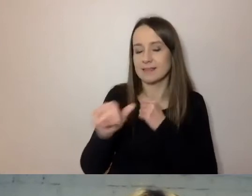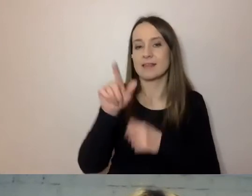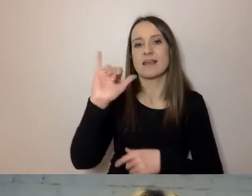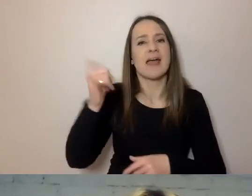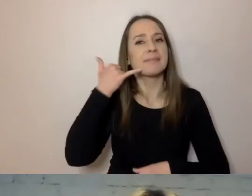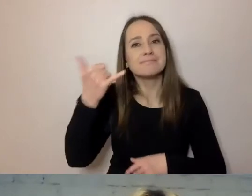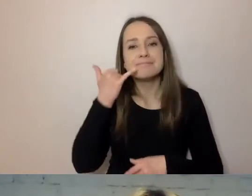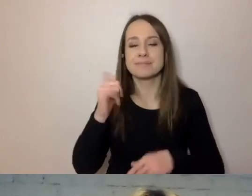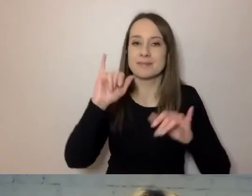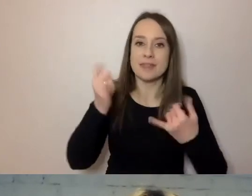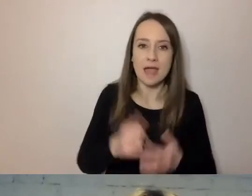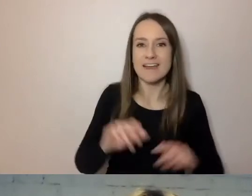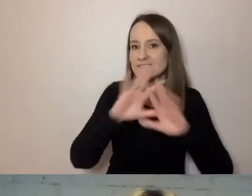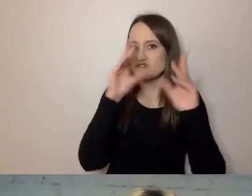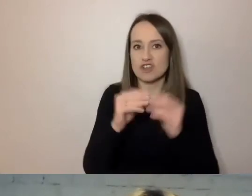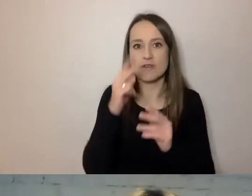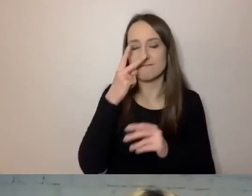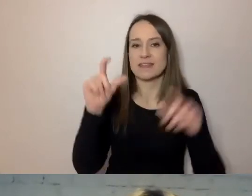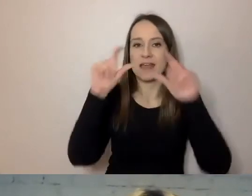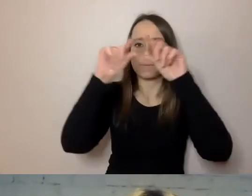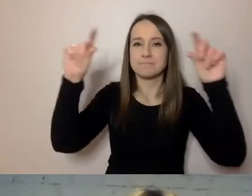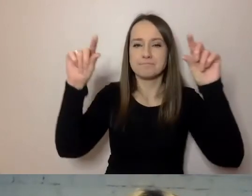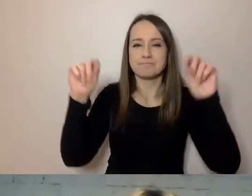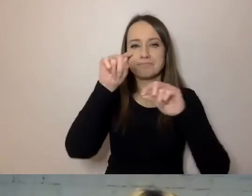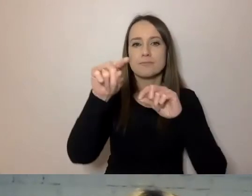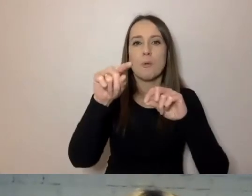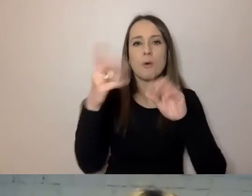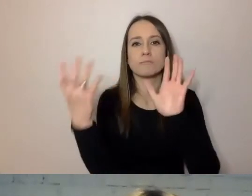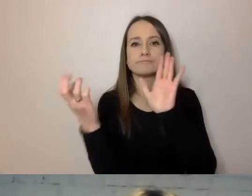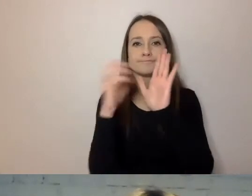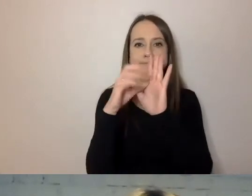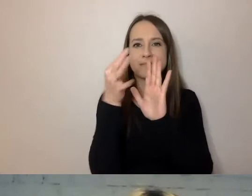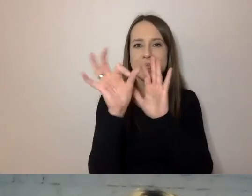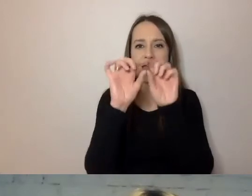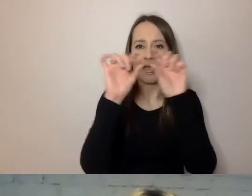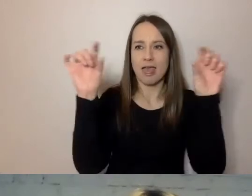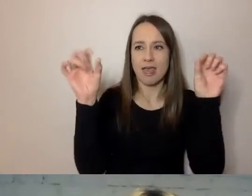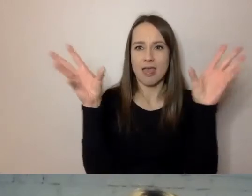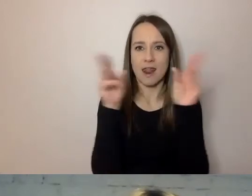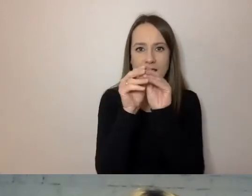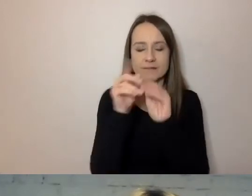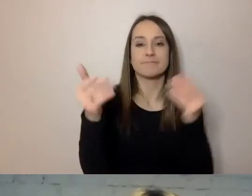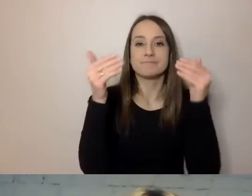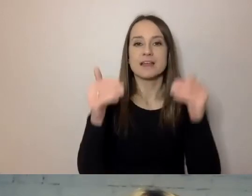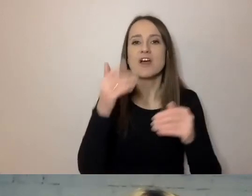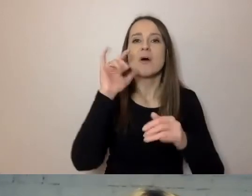wszystko zgromadzone jest w metryczce dokumentu. To, co jest podstawą prawną, co jest słabiej zrozumiałe,